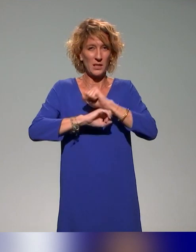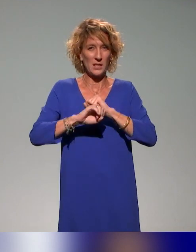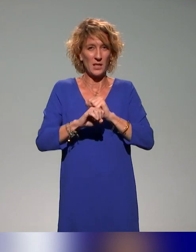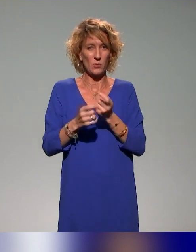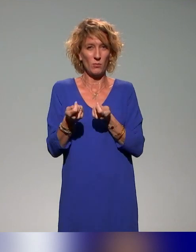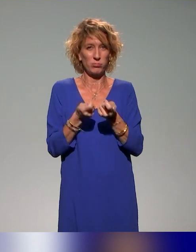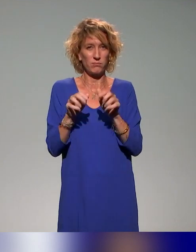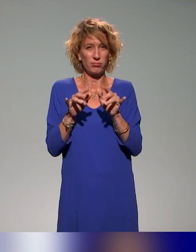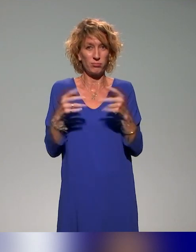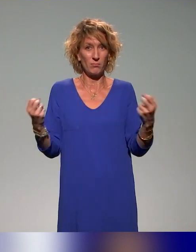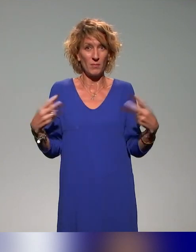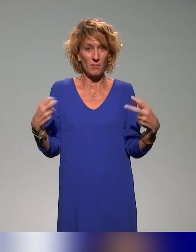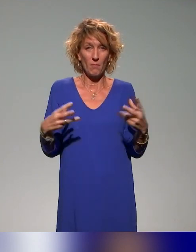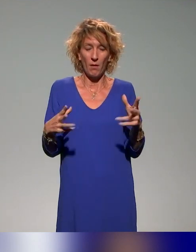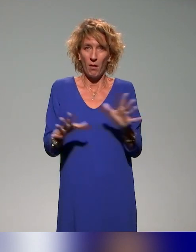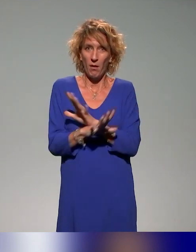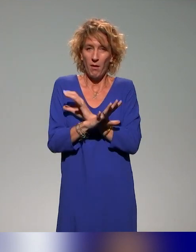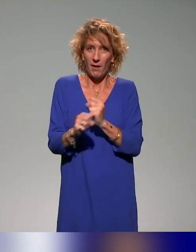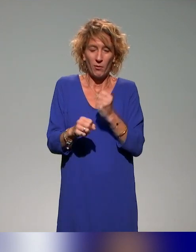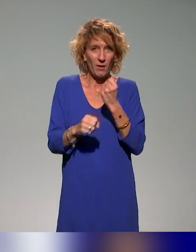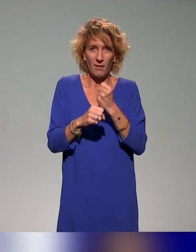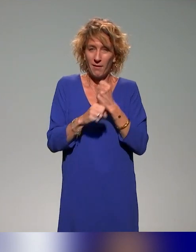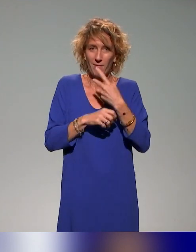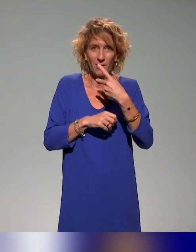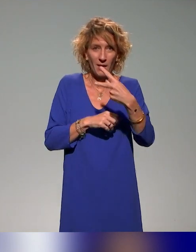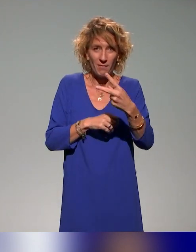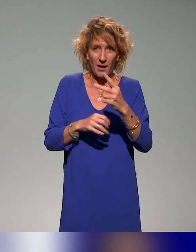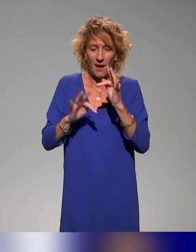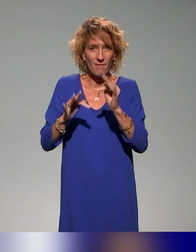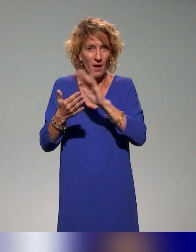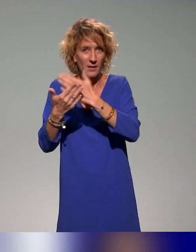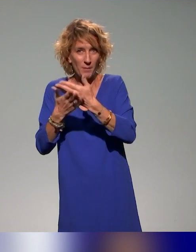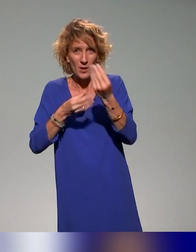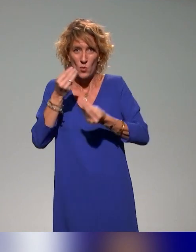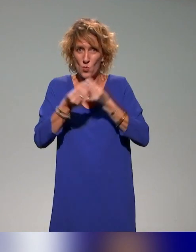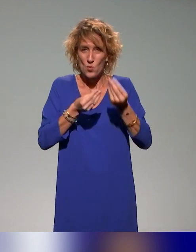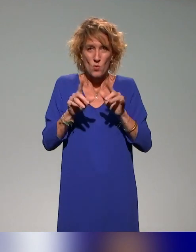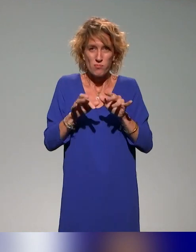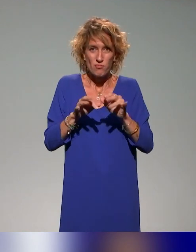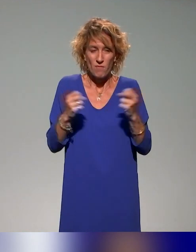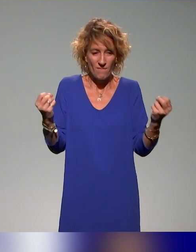Je suis toujours impressionné par votre travail, que ce soit en interprétariat et que ce soit en vélotypie parce que j'imagine le